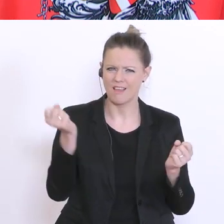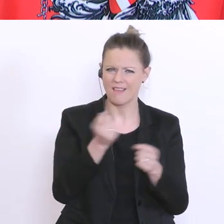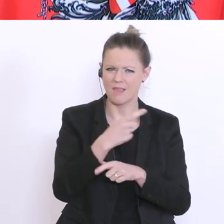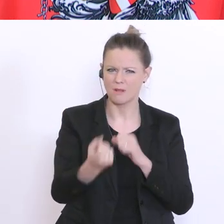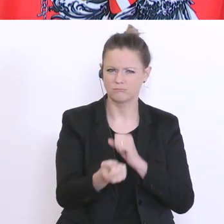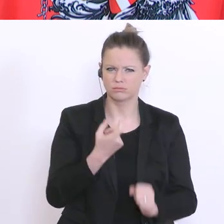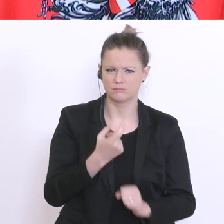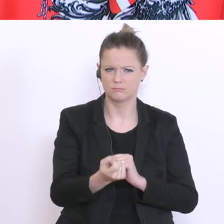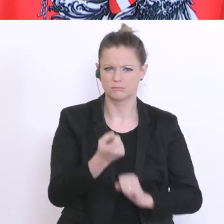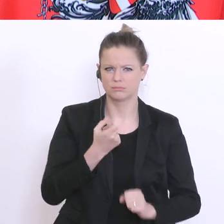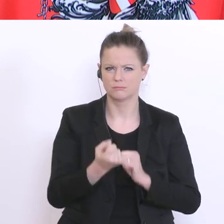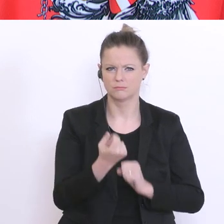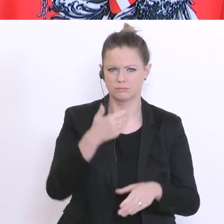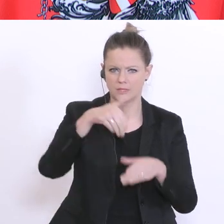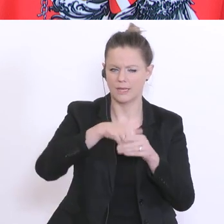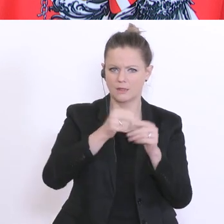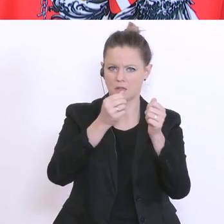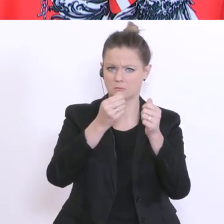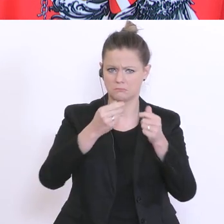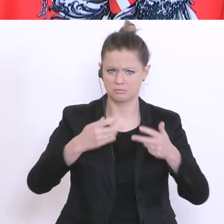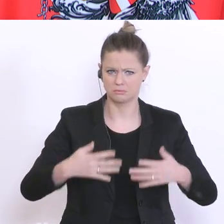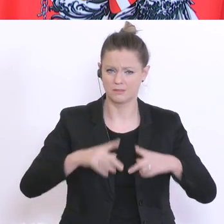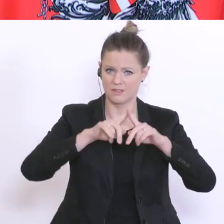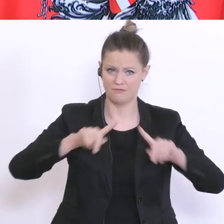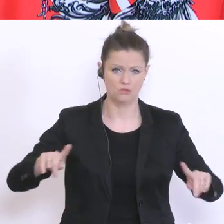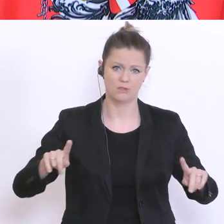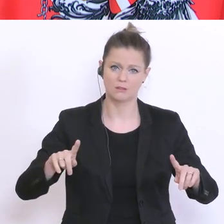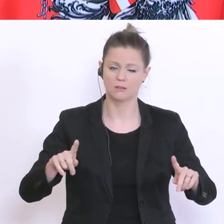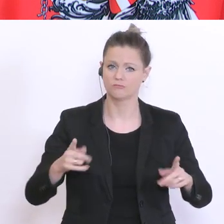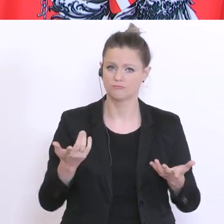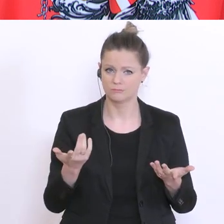Mail`s sind ganz unterschiedlich. Manche schreiben, dass sie die Zeit mit ihren